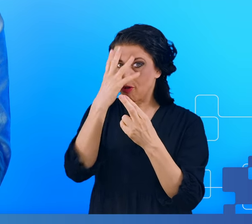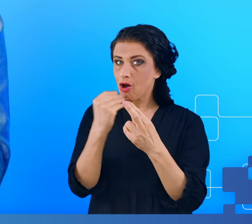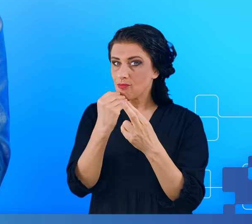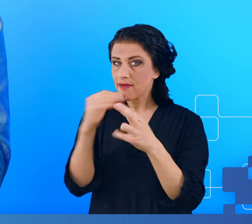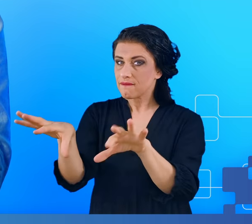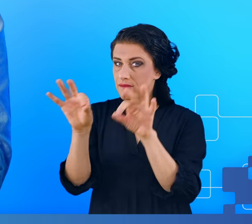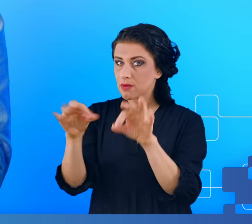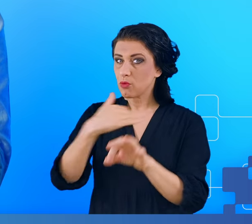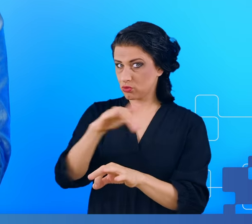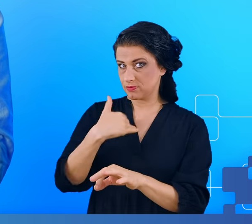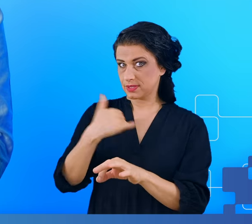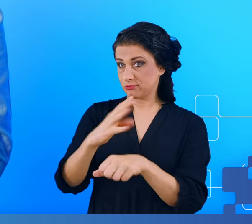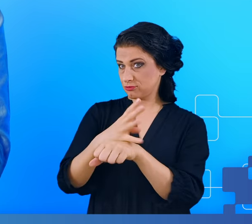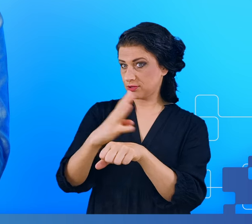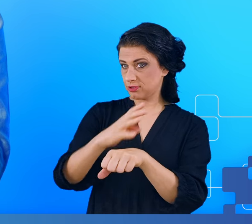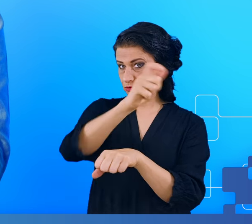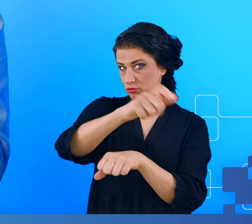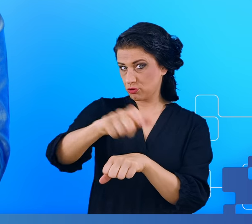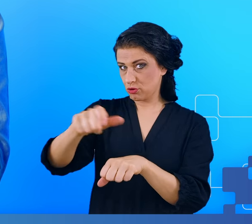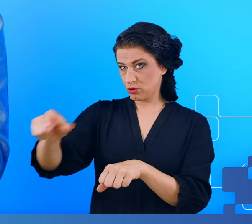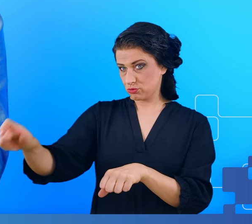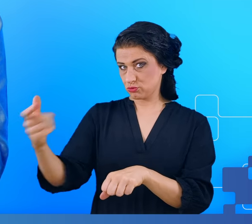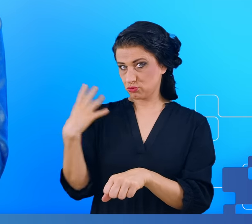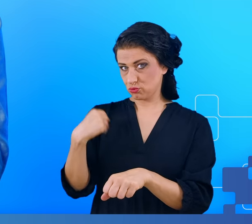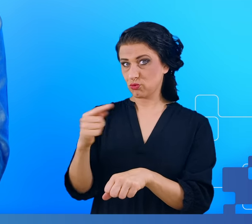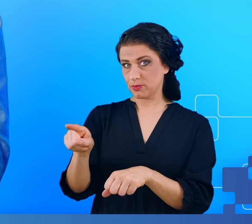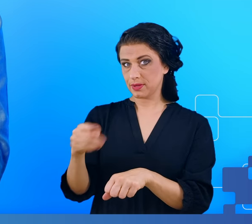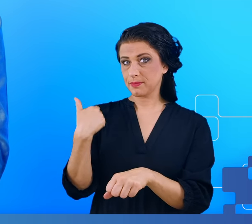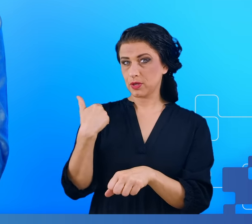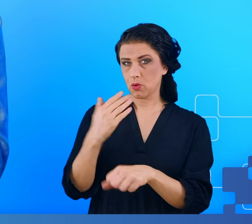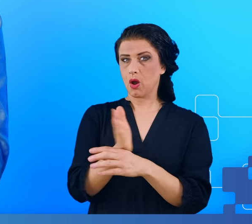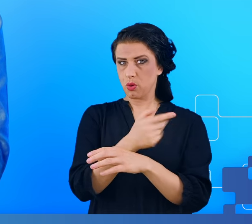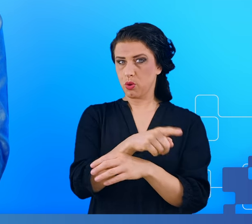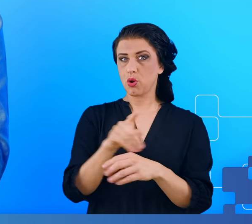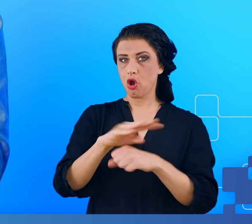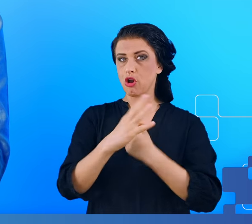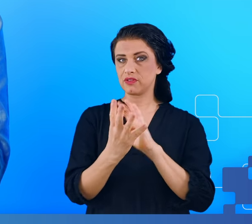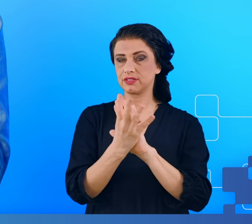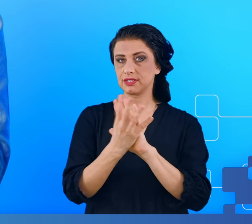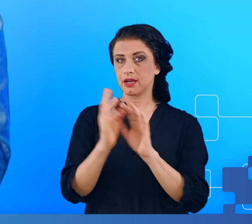40 osób, które miały mgłę mózgową i przeszły wcześniej COVID-19, 40 osób,